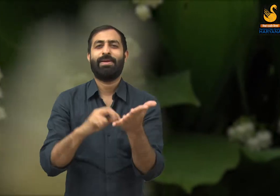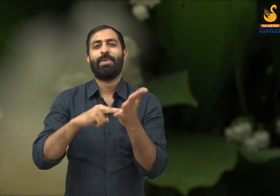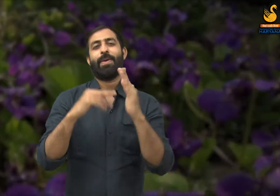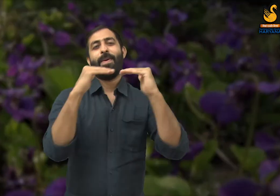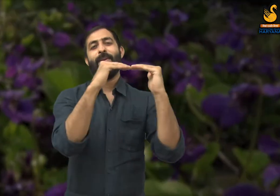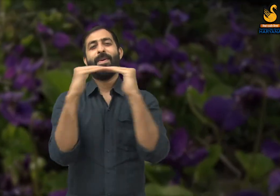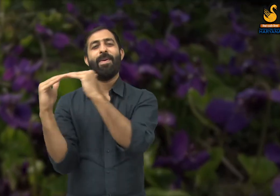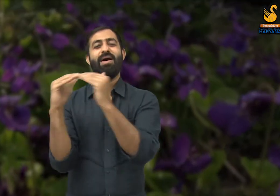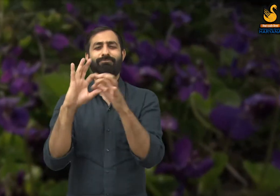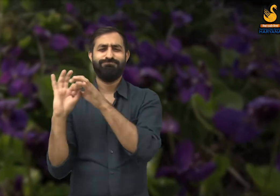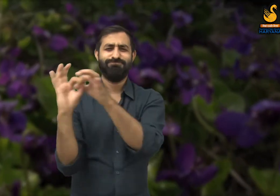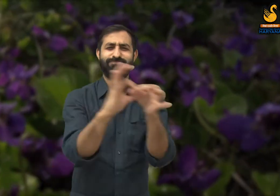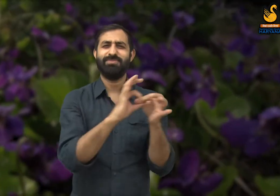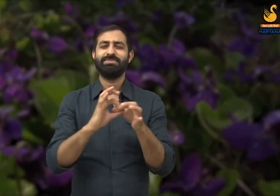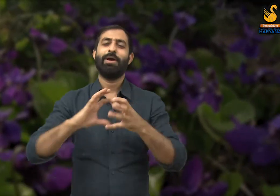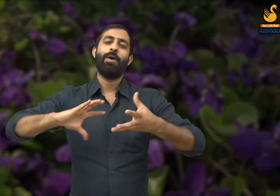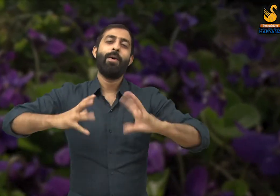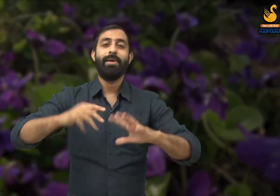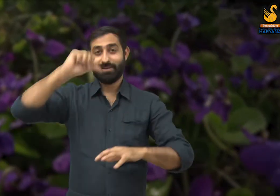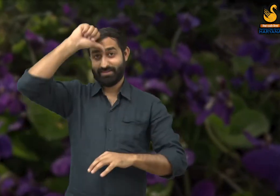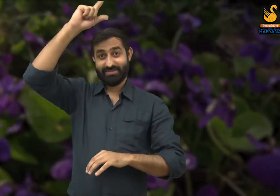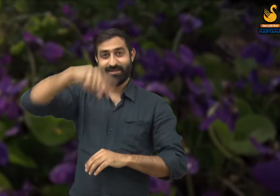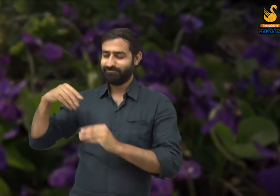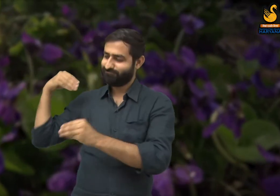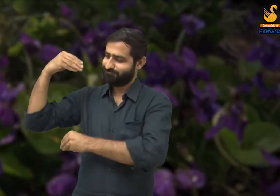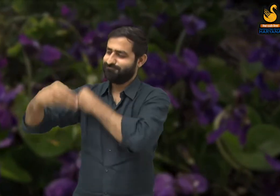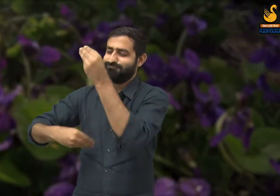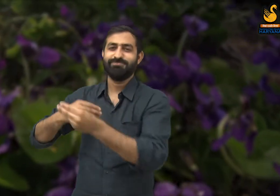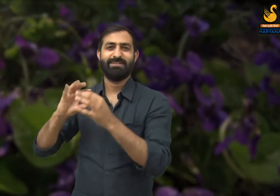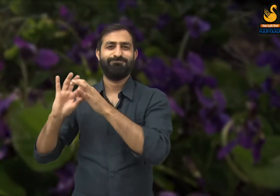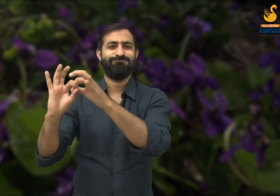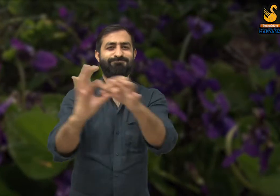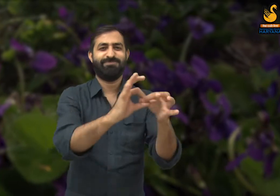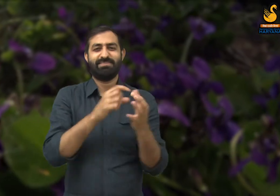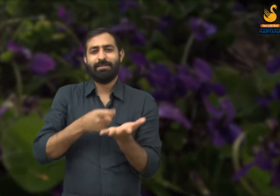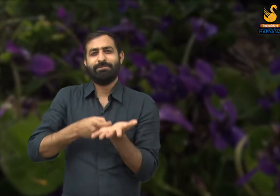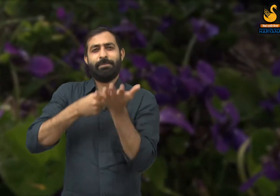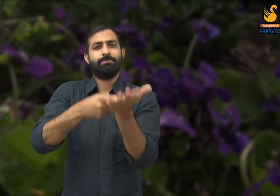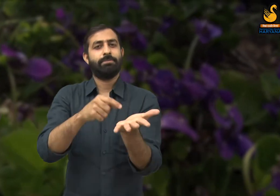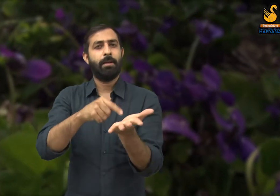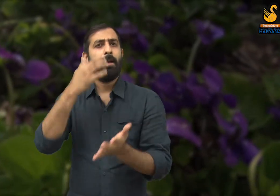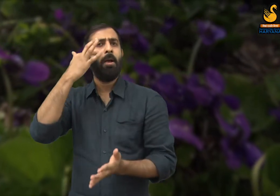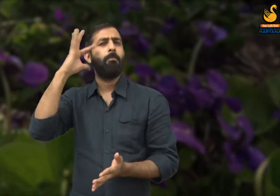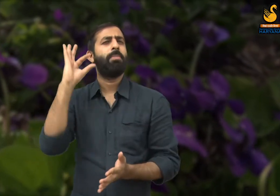कहने का तात्पर्य है कि यदि हमारे देश में श्रमिकों का सम्मान होगा तभी हम एक नई संस्कृति का निर्माण कर सकेंगे.